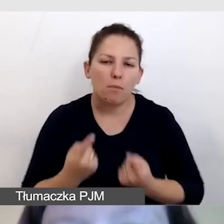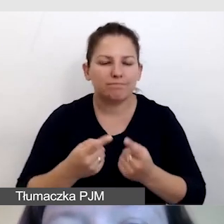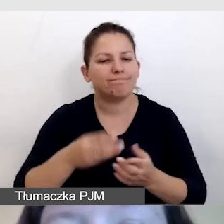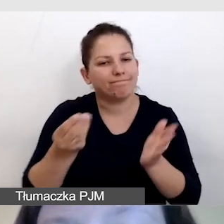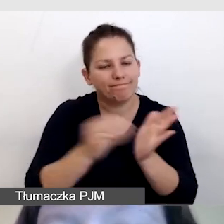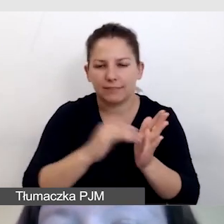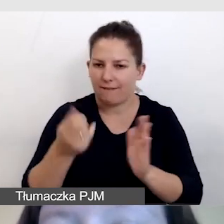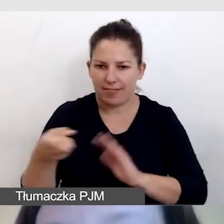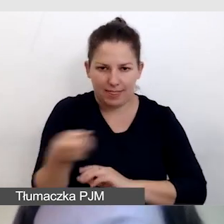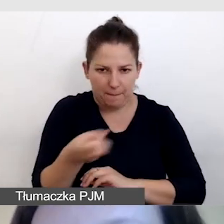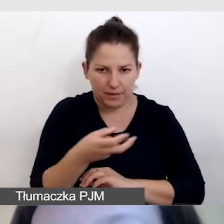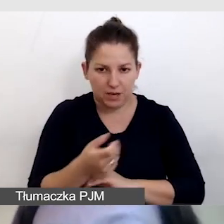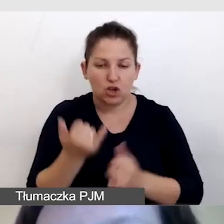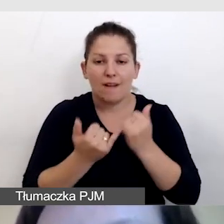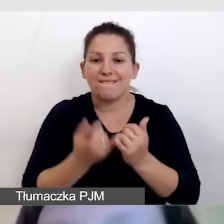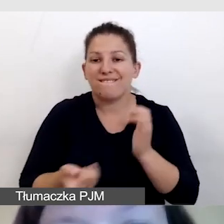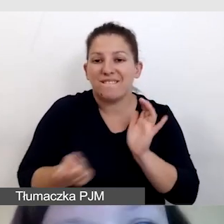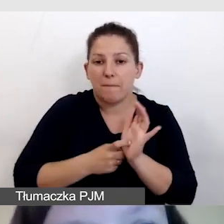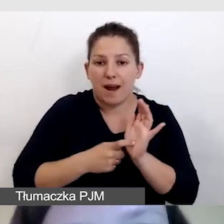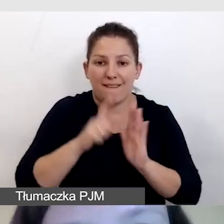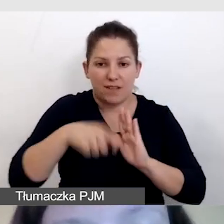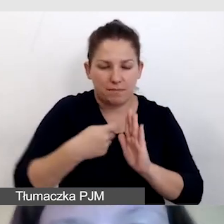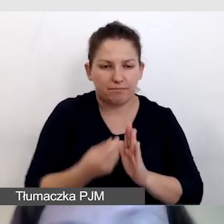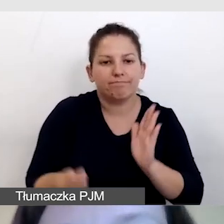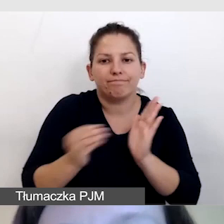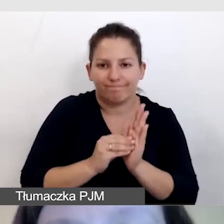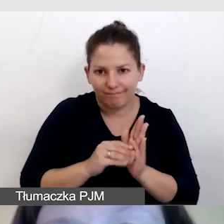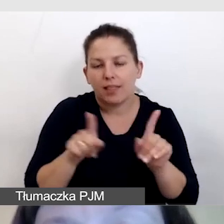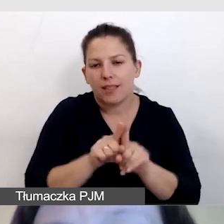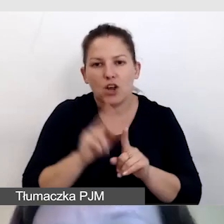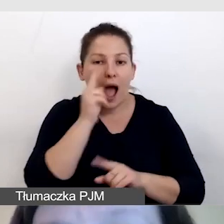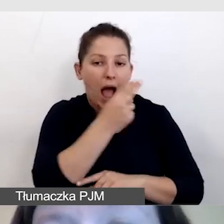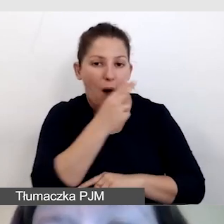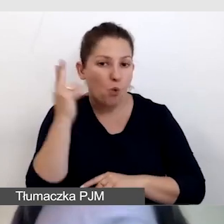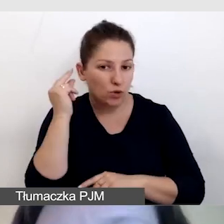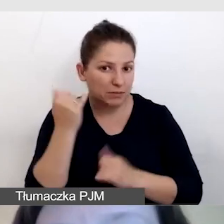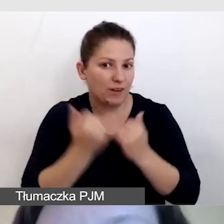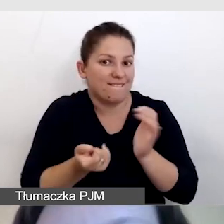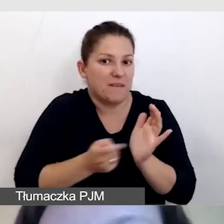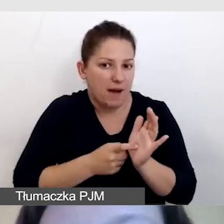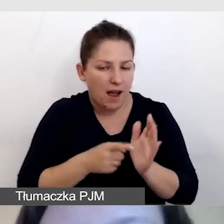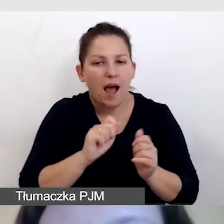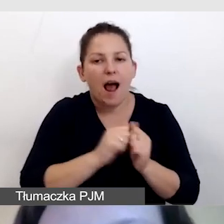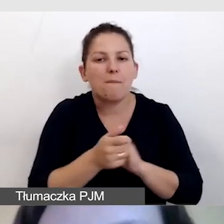Jeśli wymaga tego film, przygotowujemy audiodeskrypcję lub ścieżkę lektorską prowadzącą.